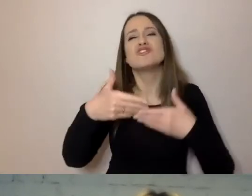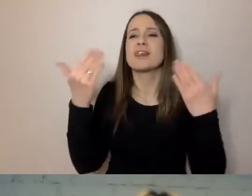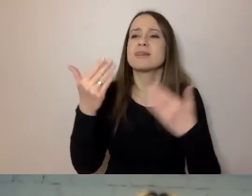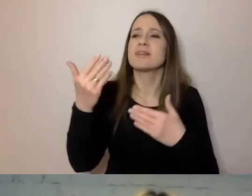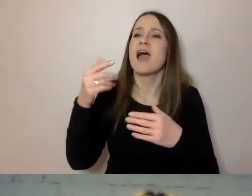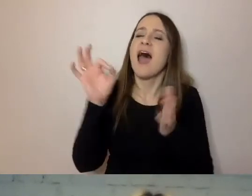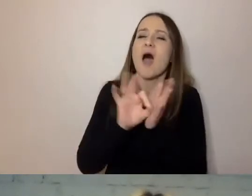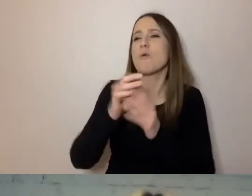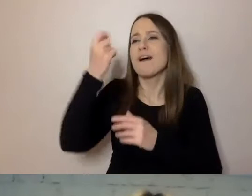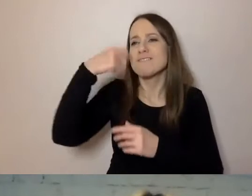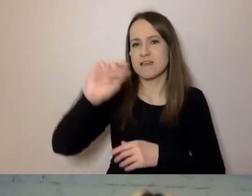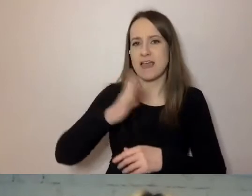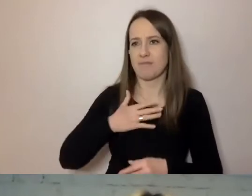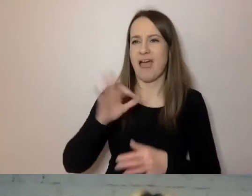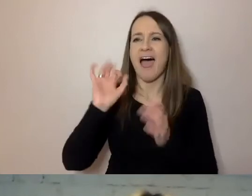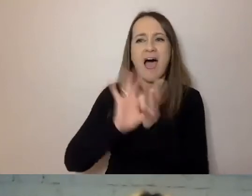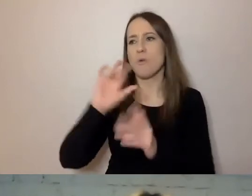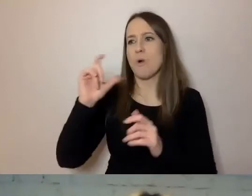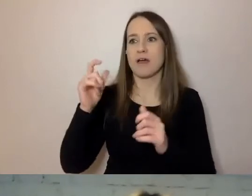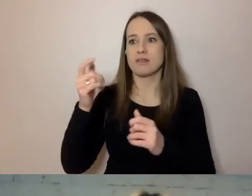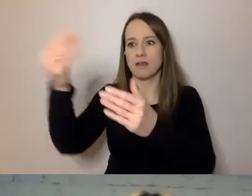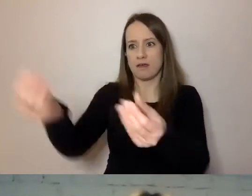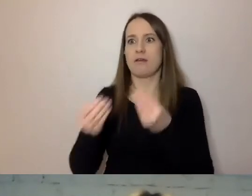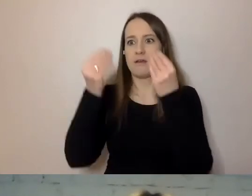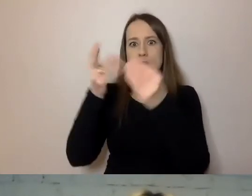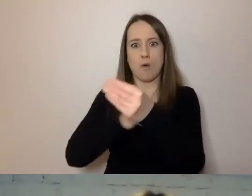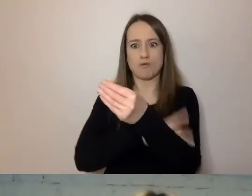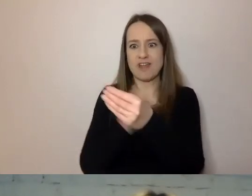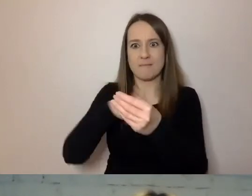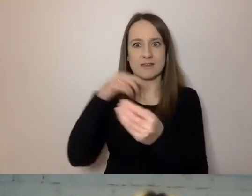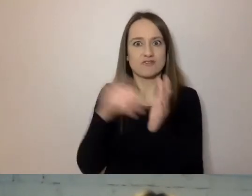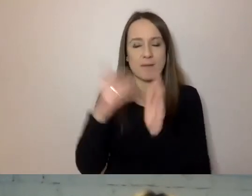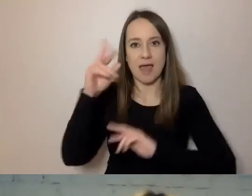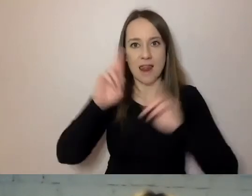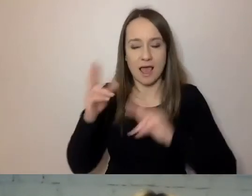Przychodzi coś z urzędu i musimy zareagować. Tu prosty język pomaga.